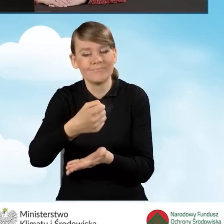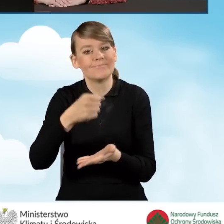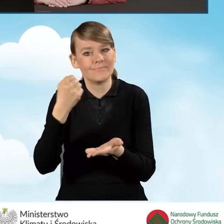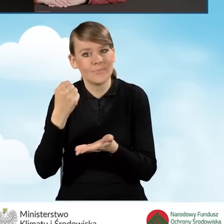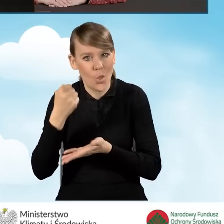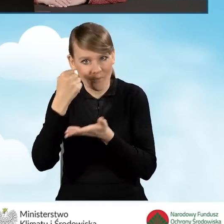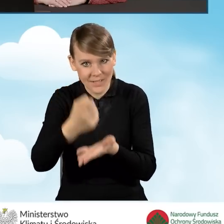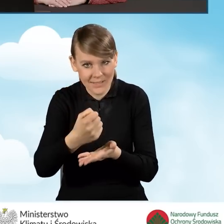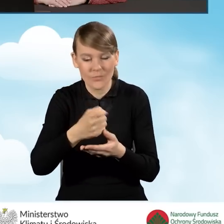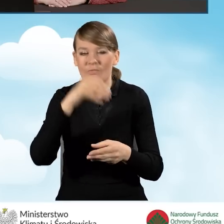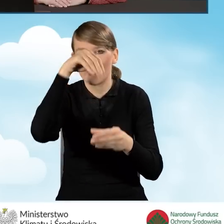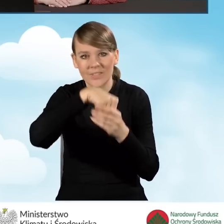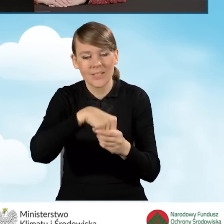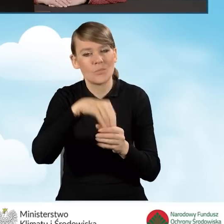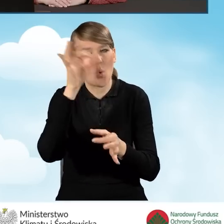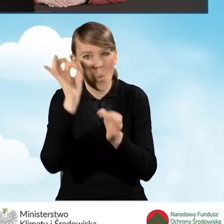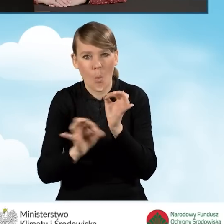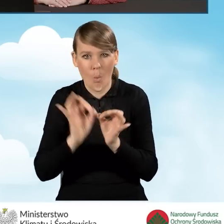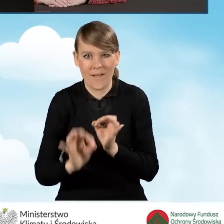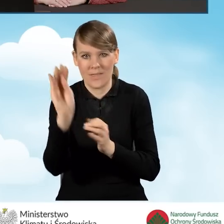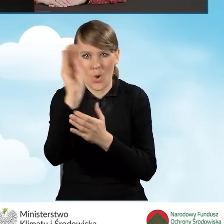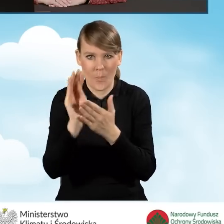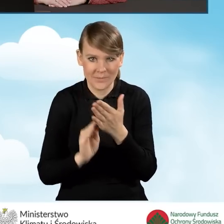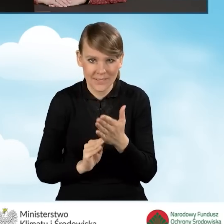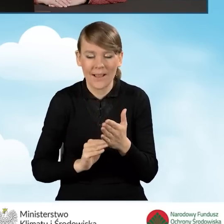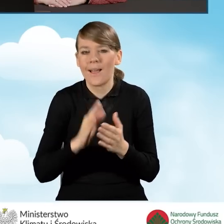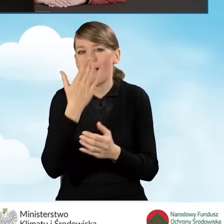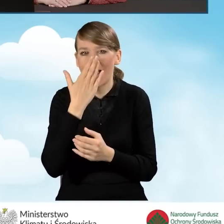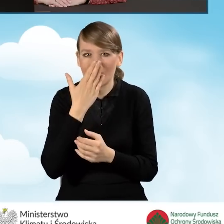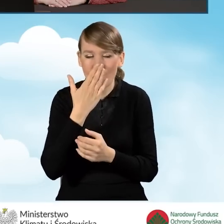w którym opisany jest szczegółowo jak wygląda